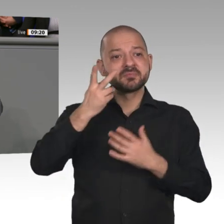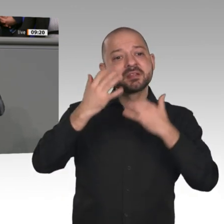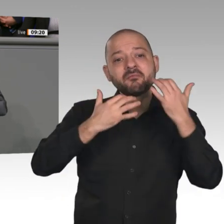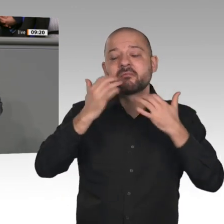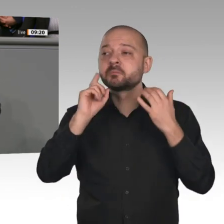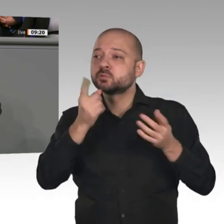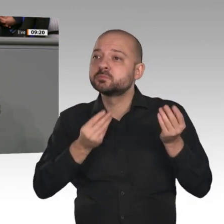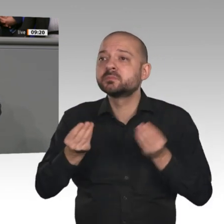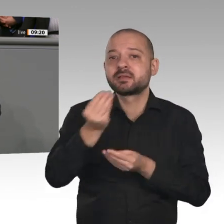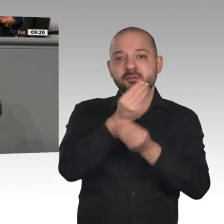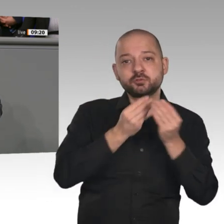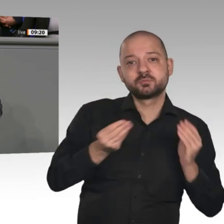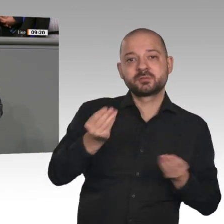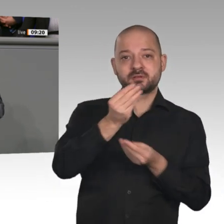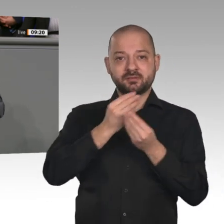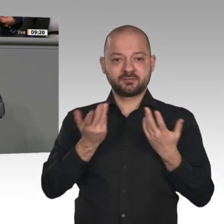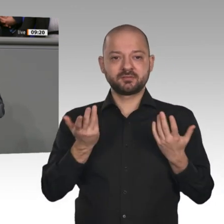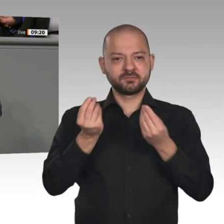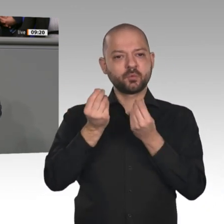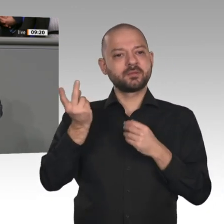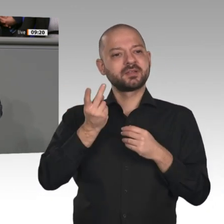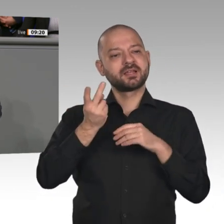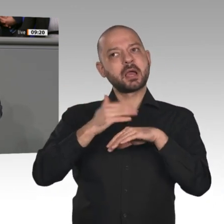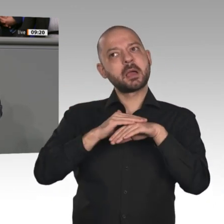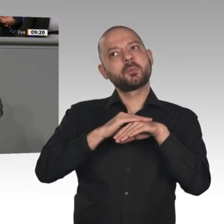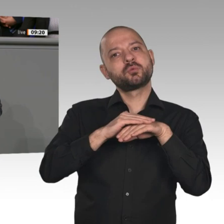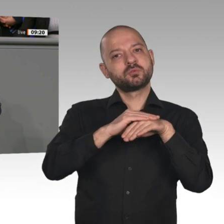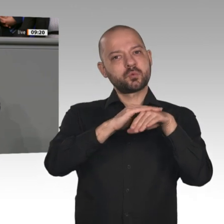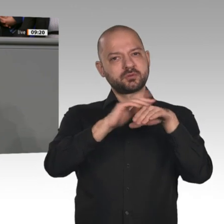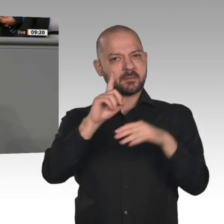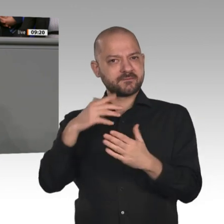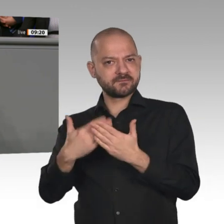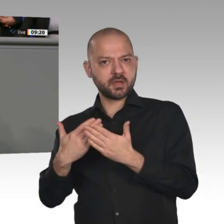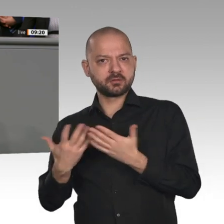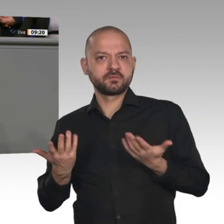es ja, was Menschen wie mich in die Politik getrieben hat: Wir vermissen die Dialogbereitschaft